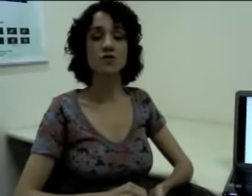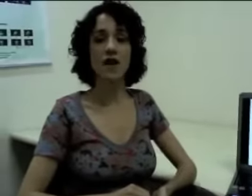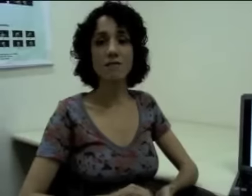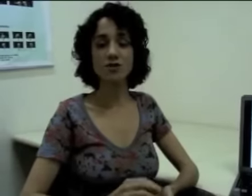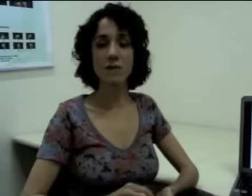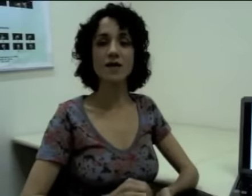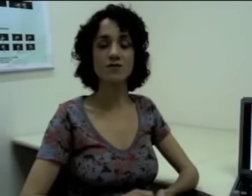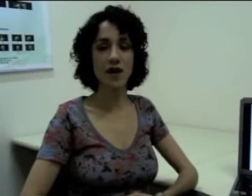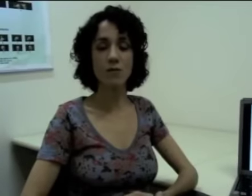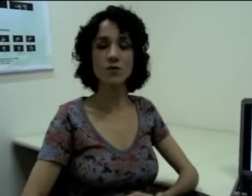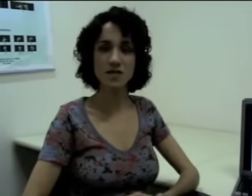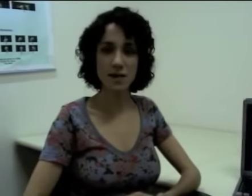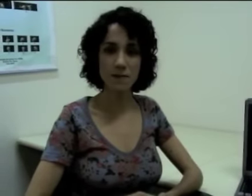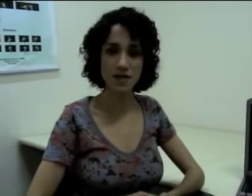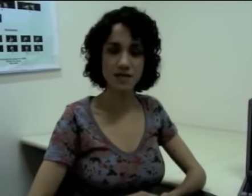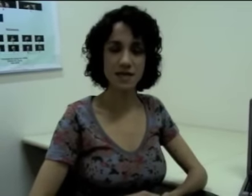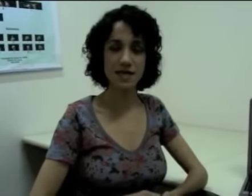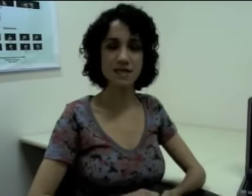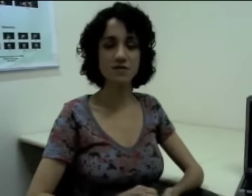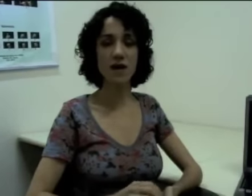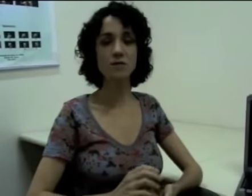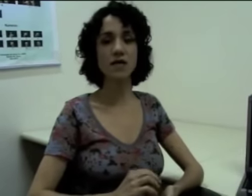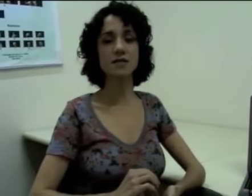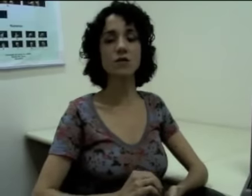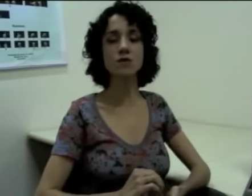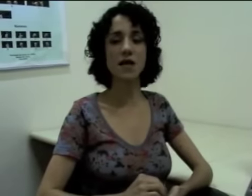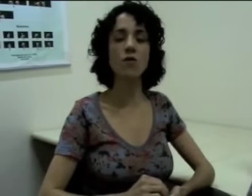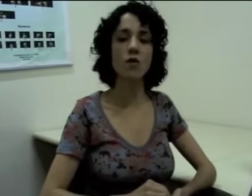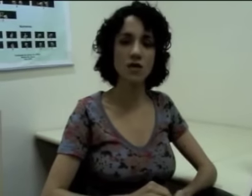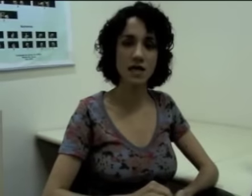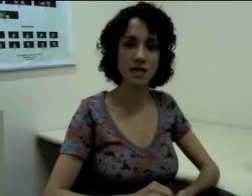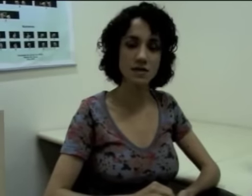Os verbos chamados verbos simples. Esses verbos eles não têm concordância